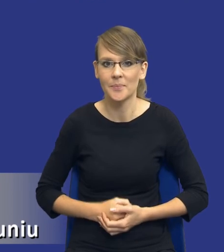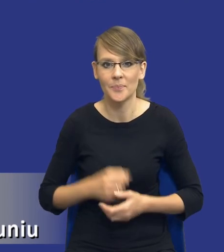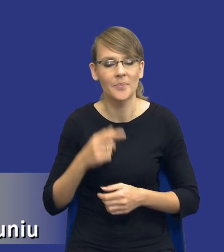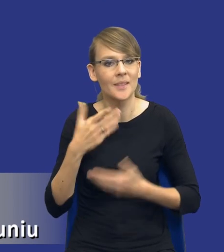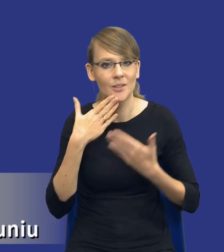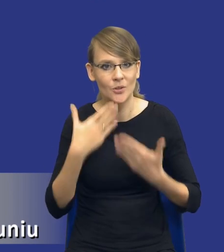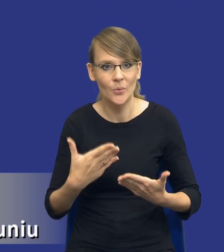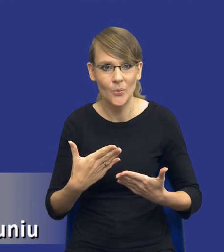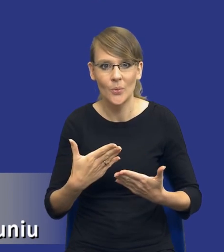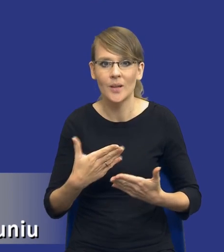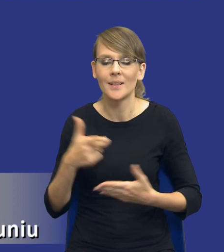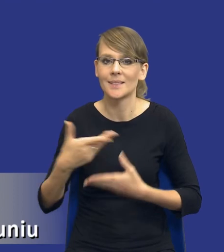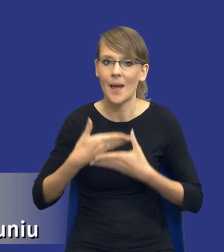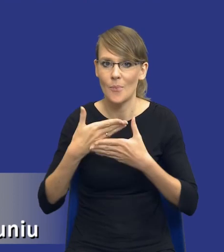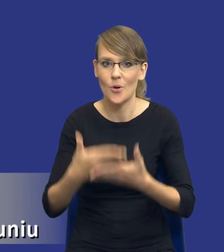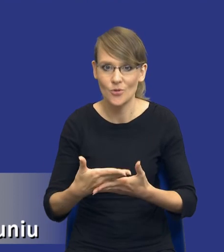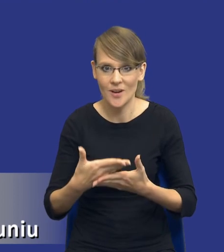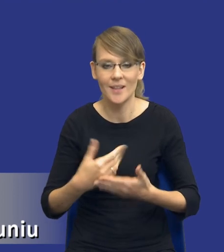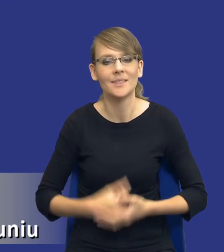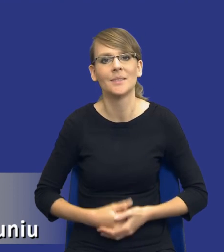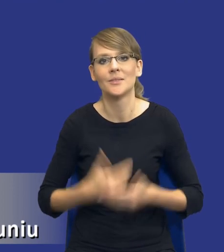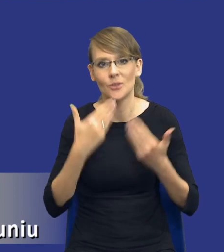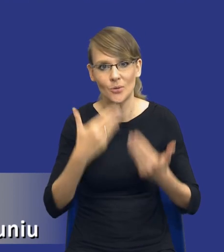za zaproszenie i możliwość zaprezentowania